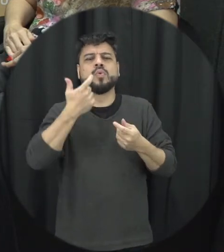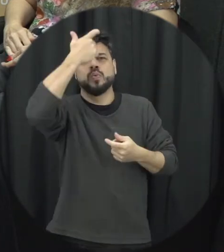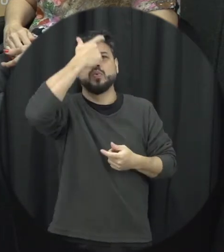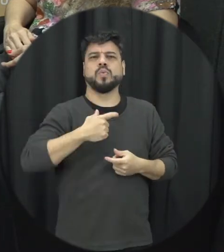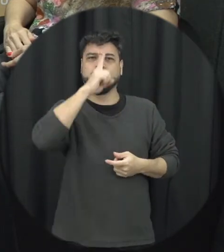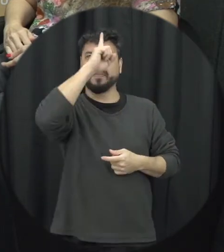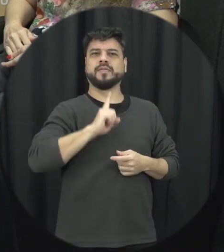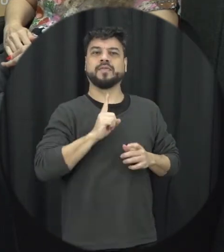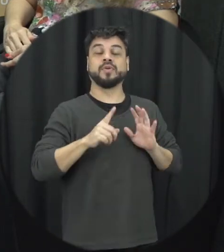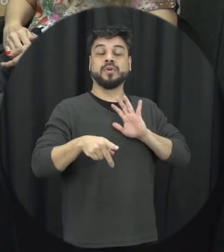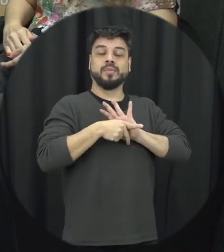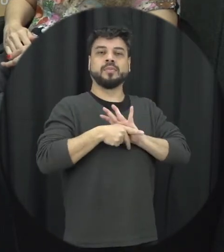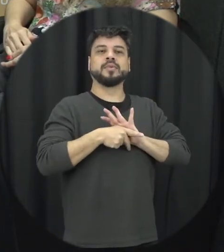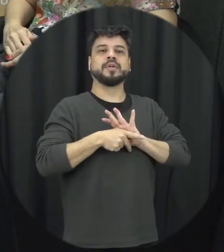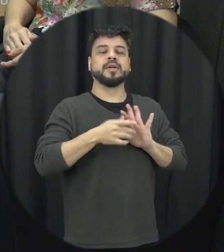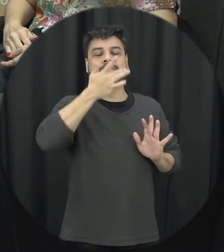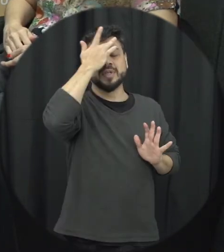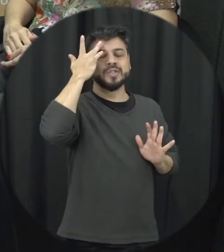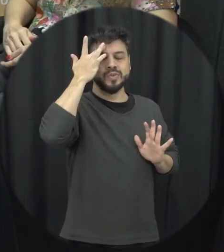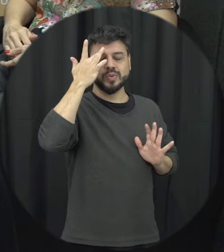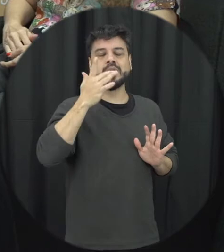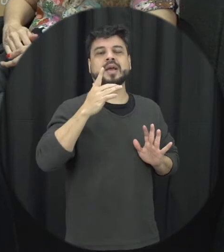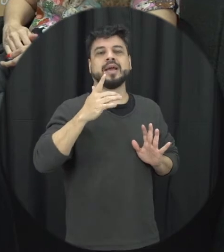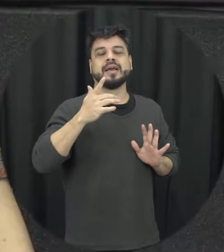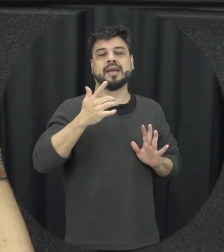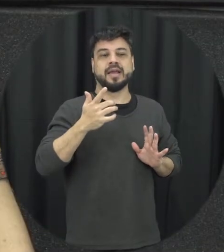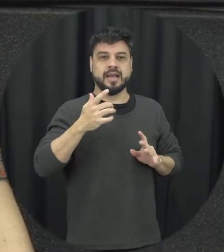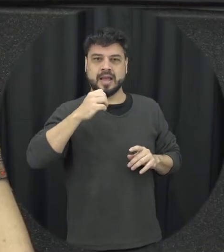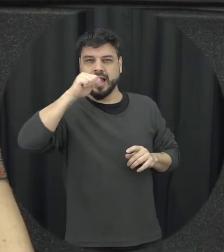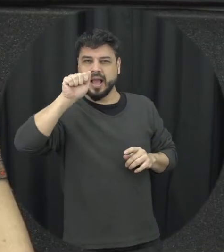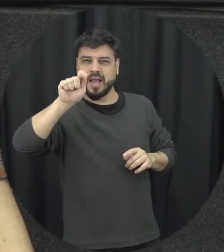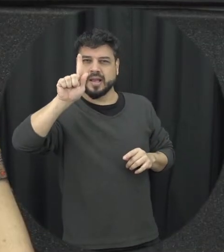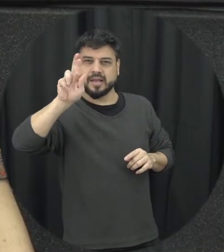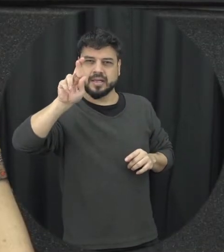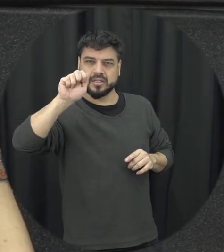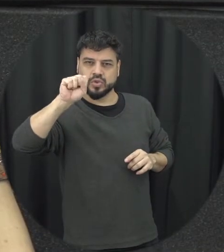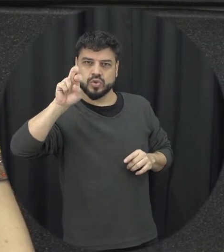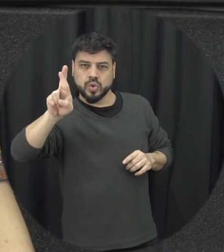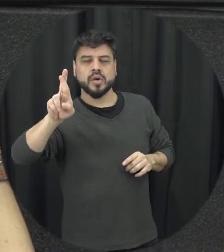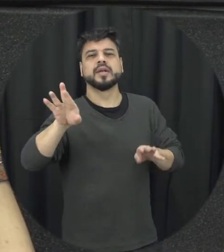por uma vítima de violência?. Então tem um assim dele interessante de conversar até para as